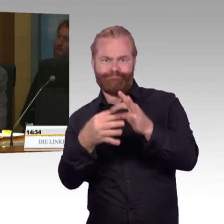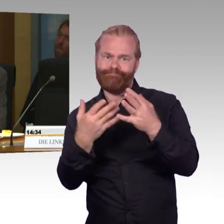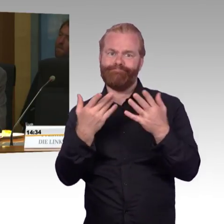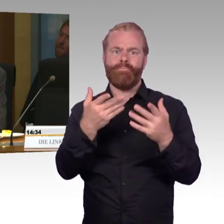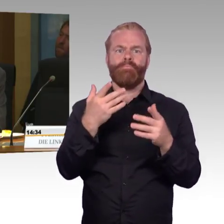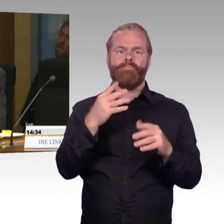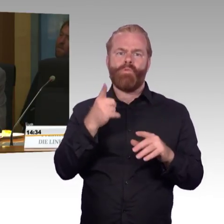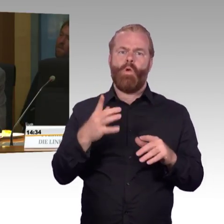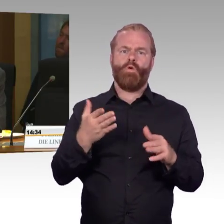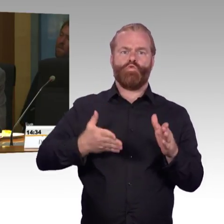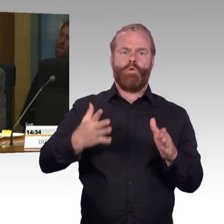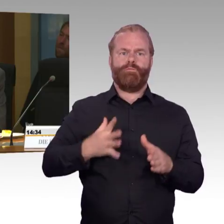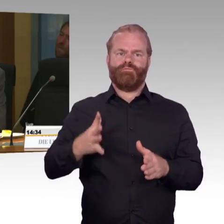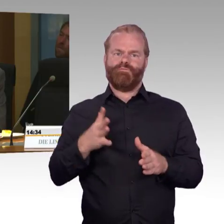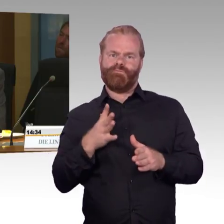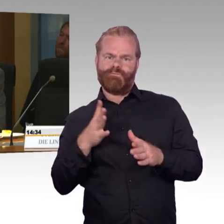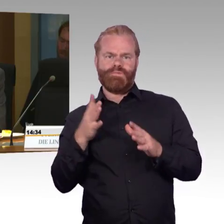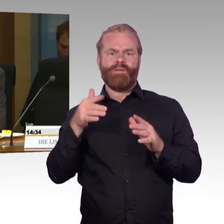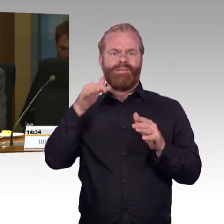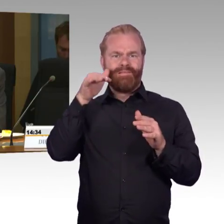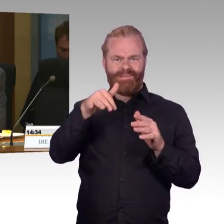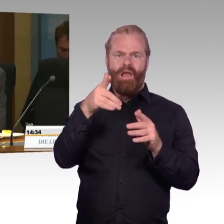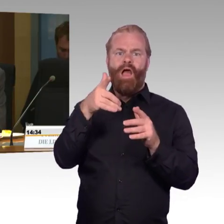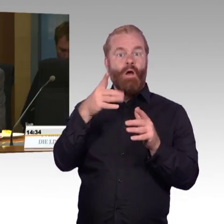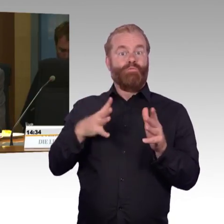dann wäre es ja aus unserer Sicht sinnvoll, dass man auf entsprechenden Komfort setzt